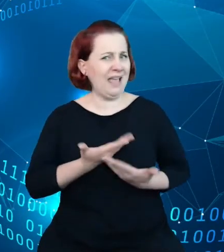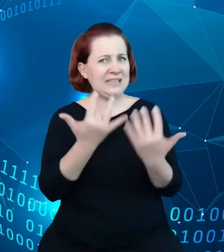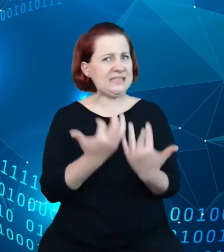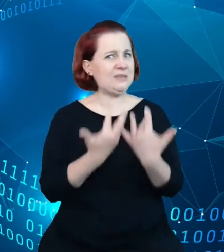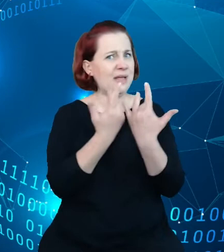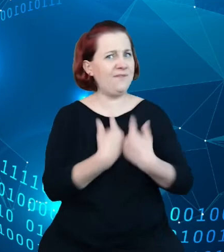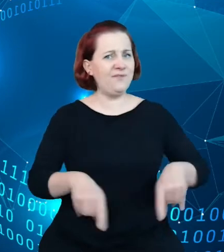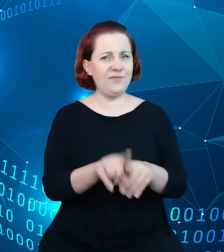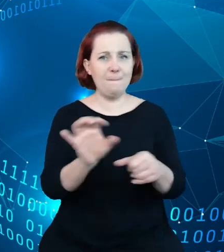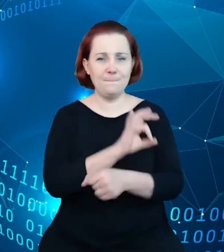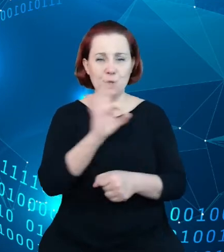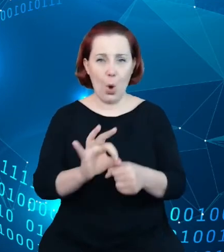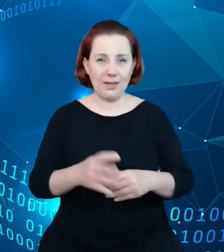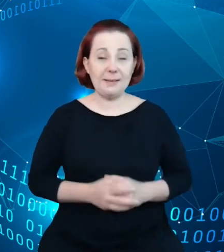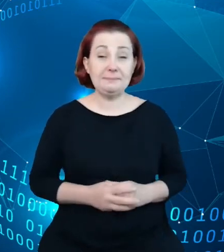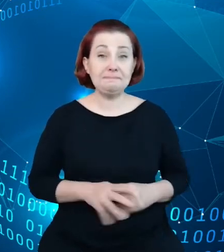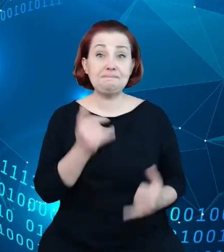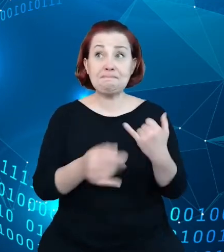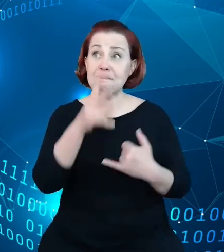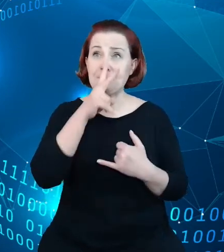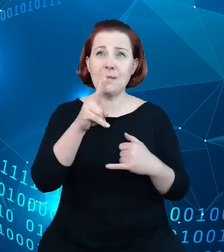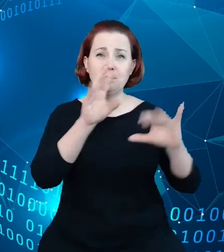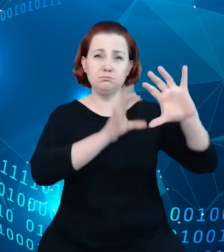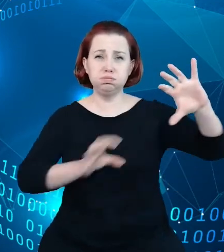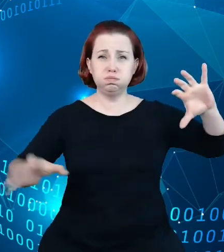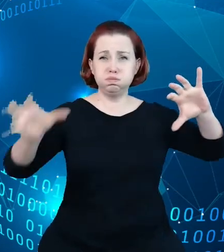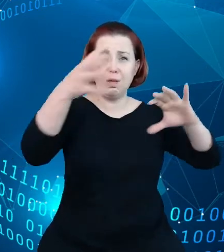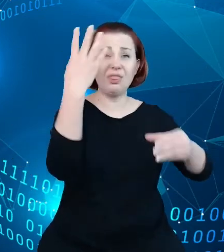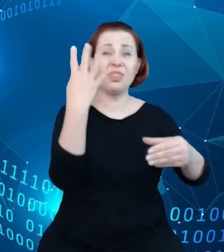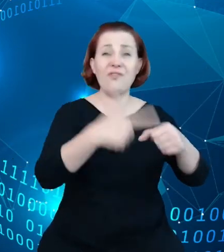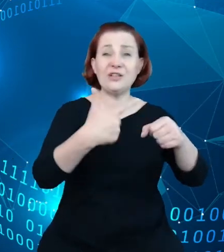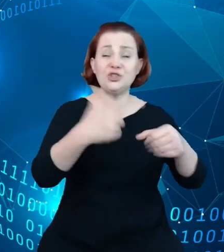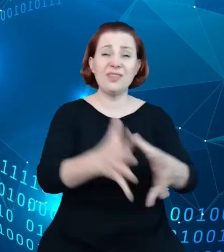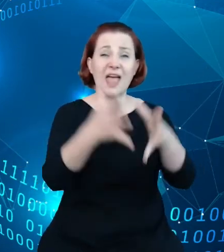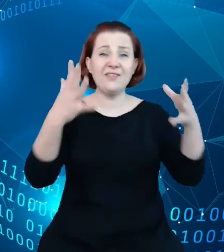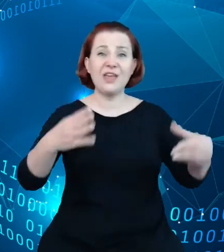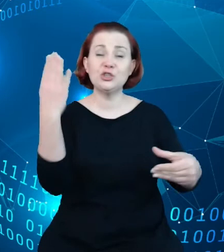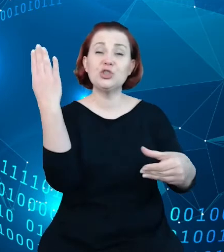Jeśli się spojrzy na wykaz dwudziestu największych firm 2020 roku, to znacząca